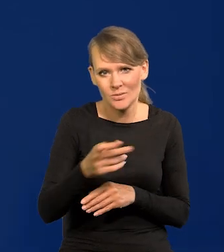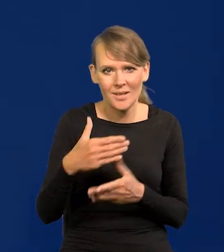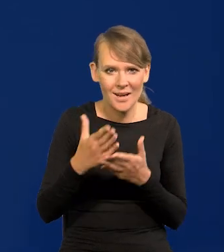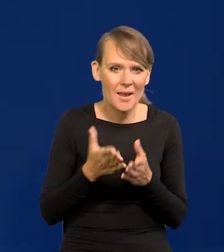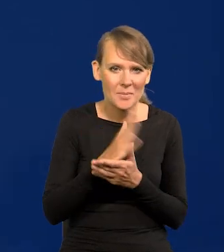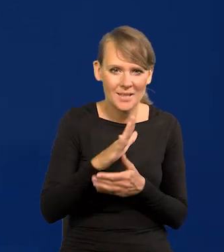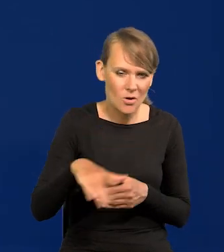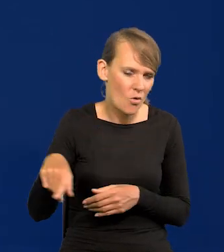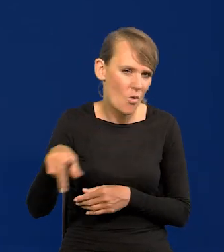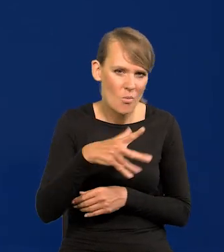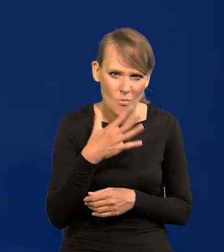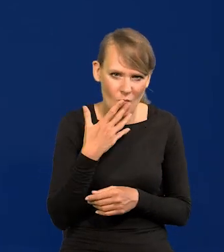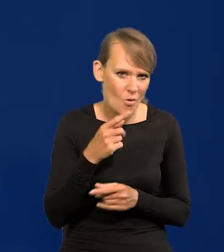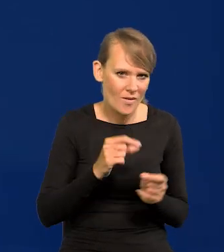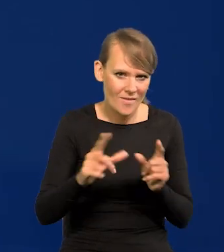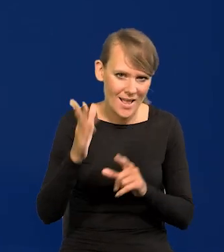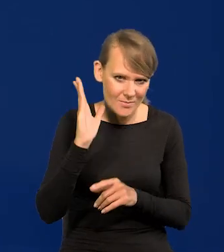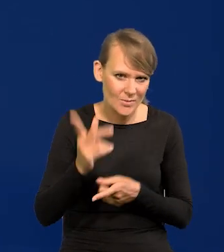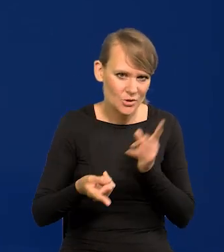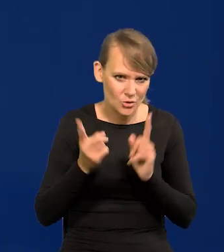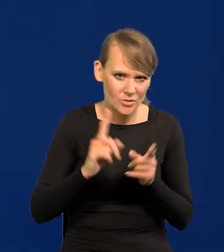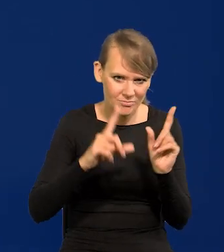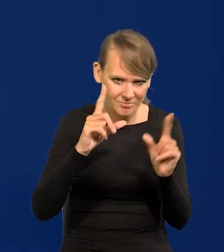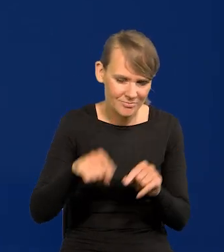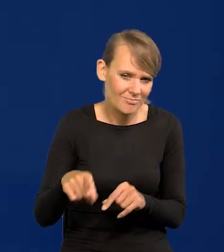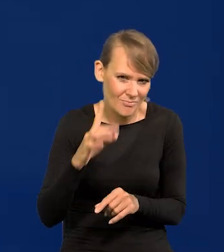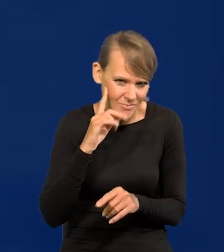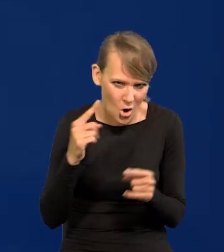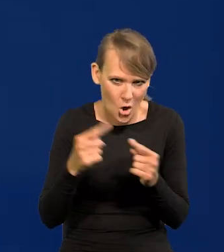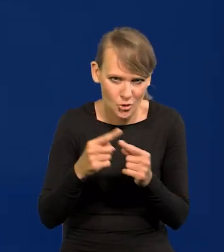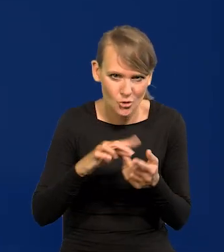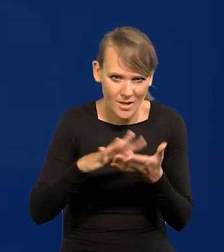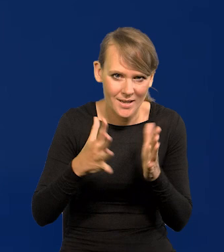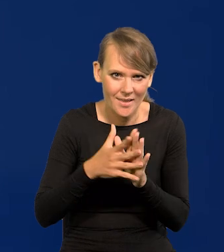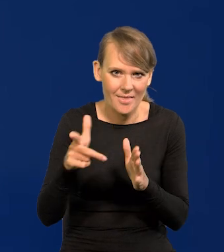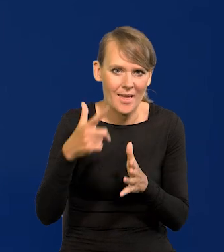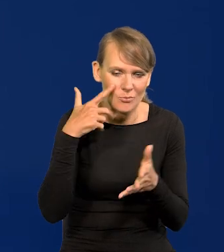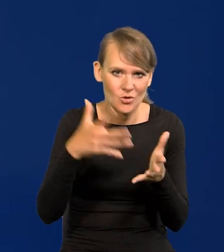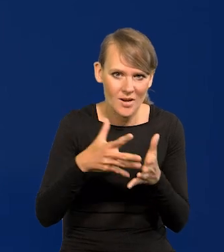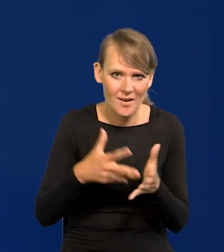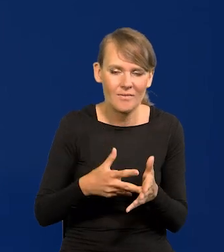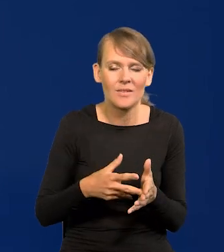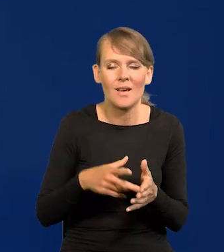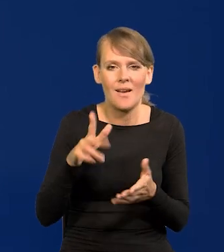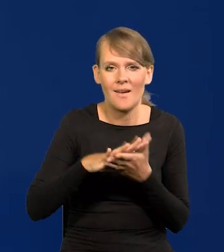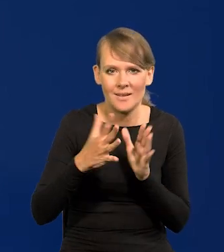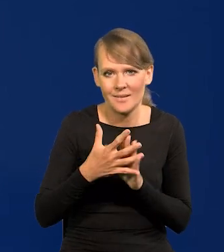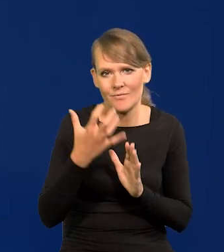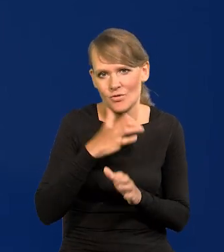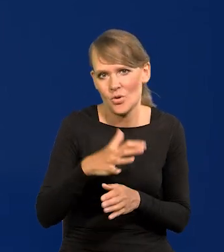że inflacja dalej będzie szybko spadać. To będzie logiczne, przewidywane przez rynek i konsumowane przez rynek wcześniej.